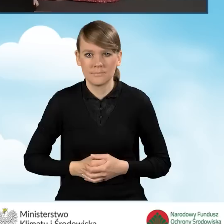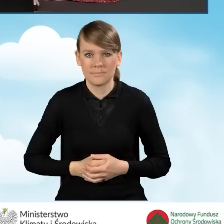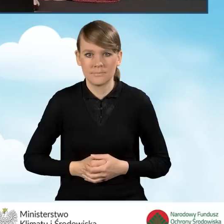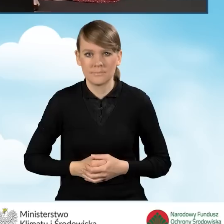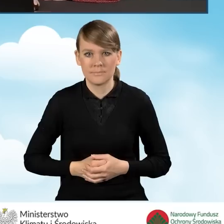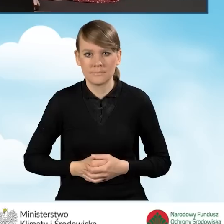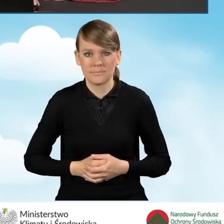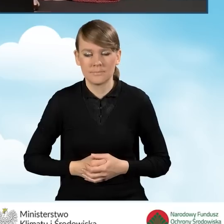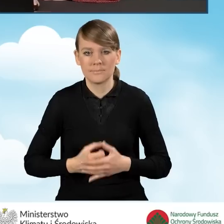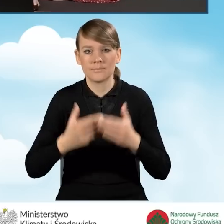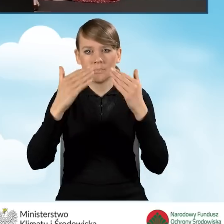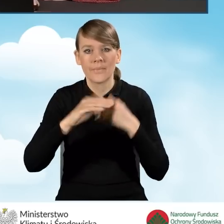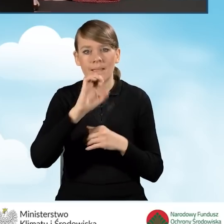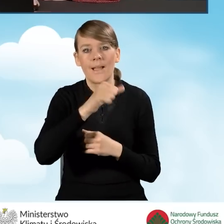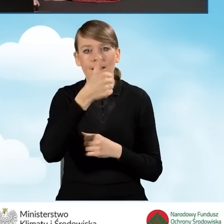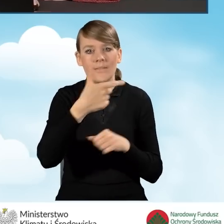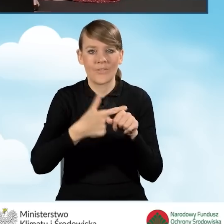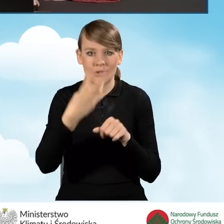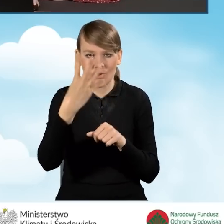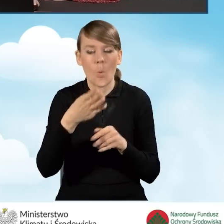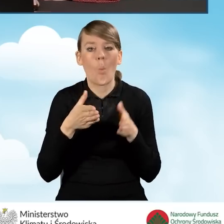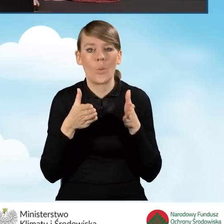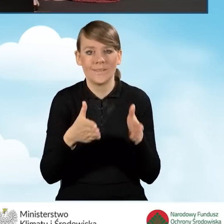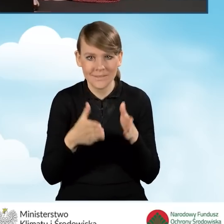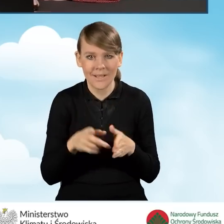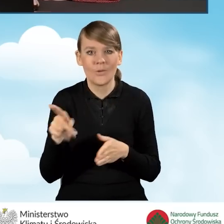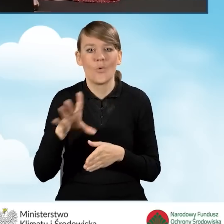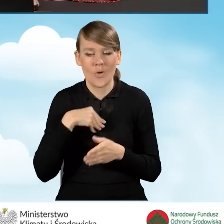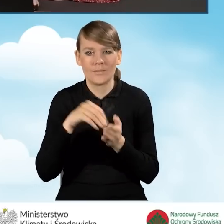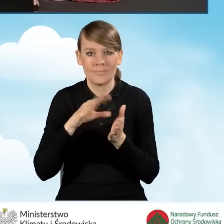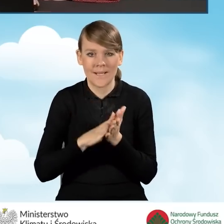Przechodzimy do pola A1.24 ulice. Tutaj możemy wpisać adres ulicy.